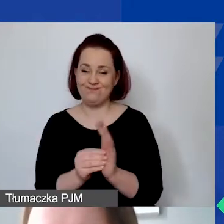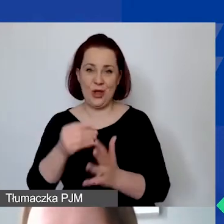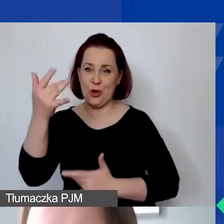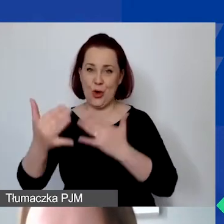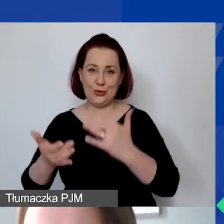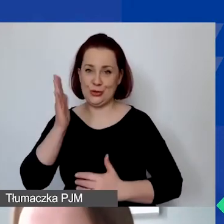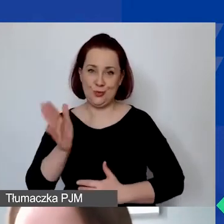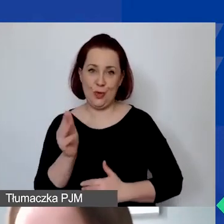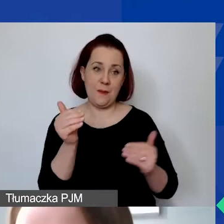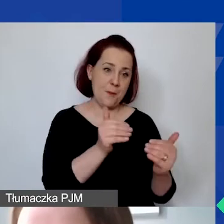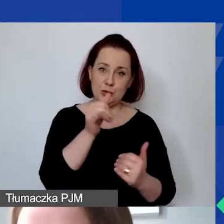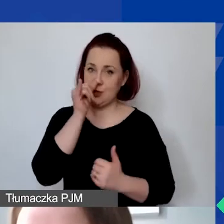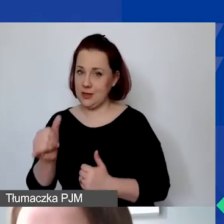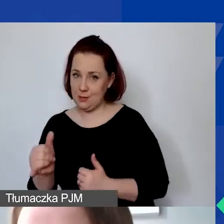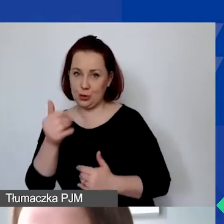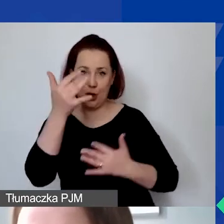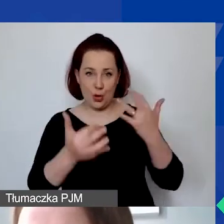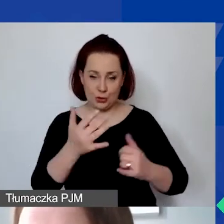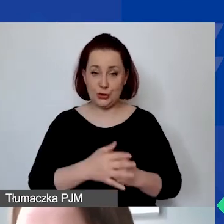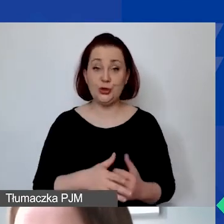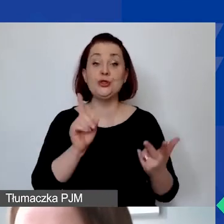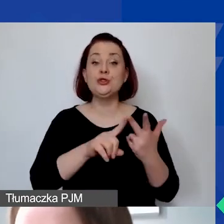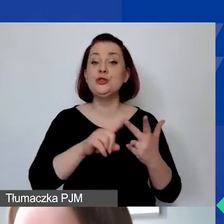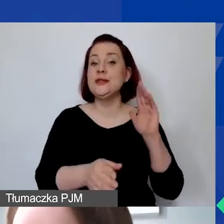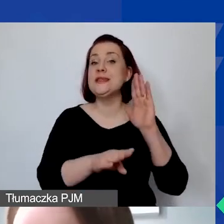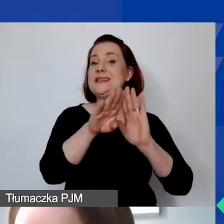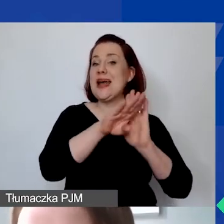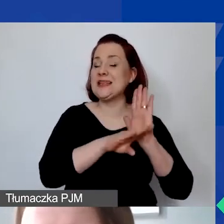Trzecia część będzie dotyczyła zasad finansowych w programie,